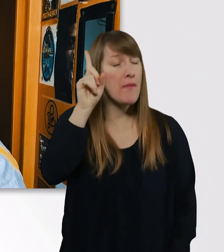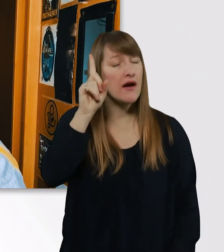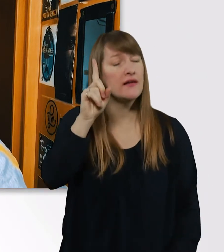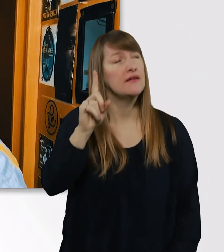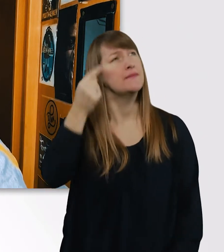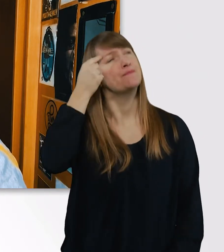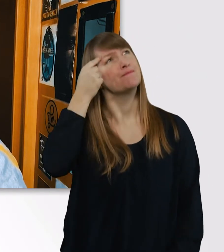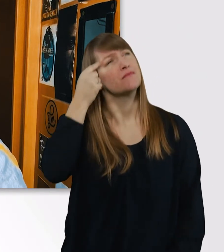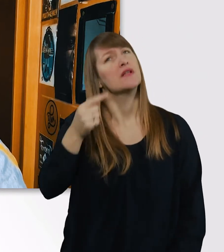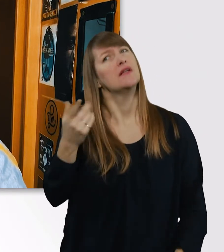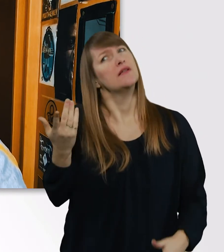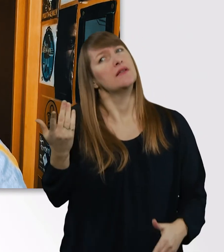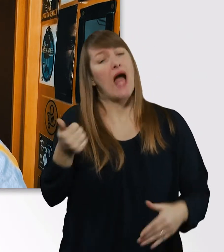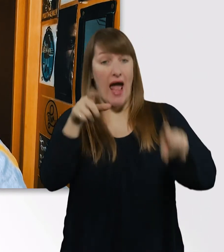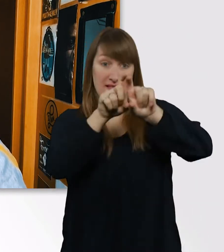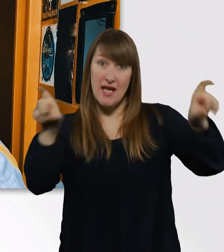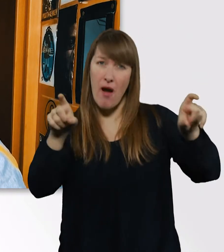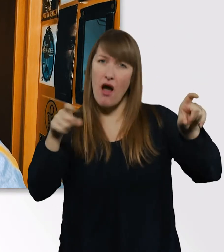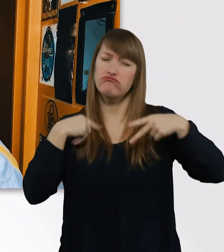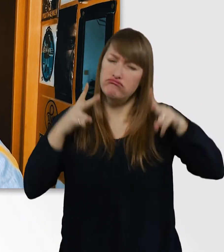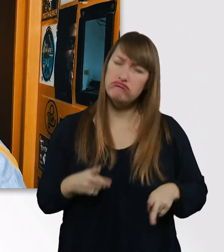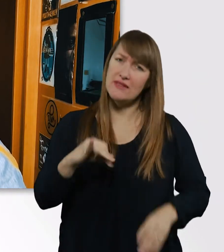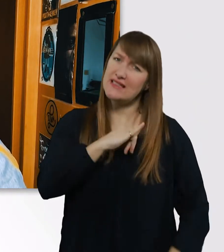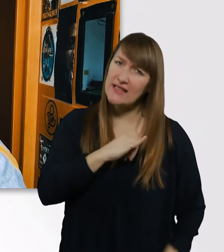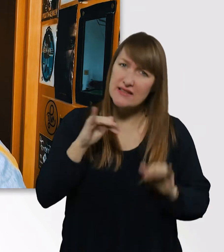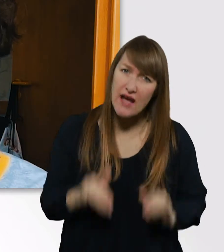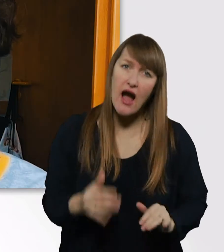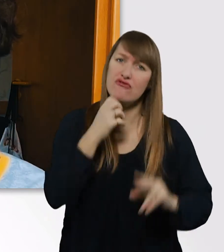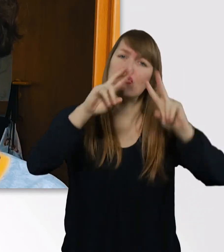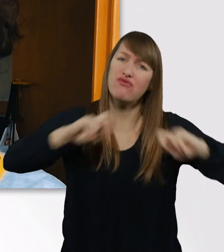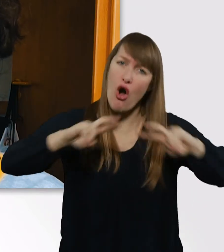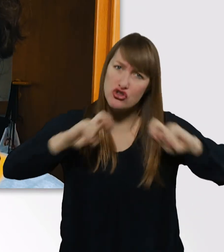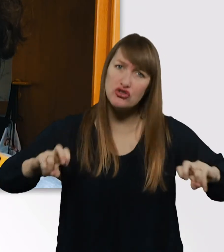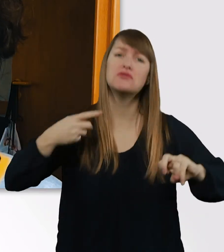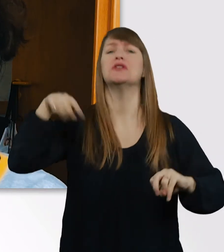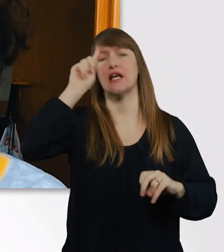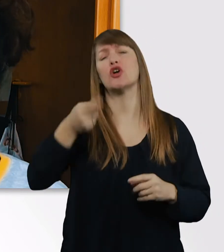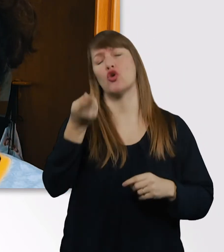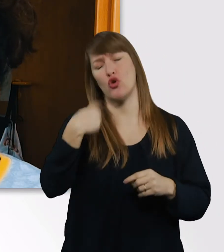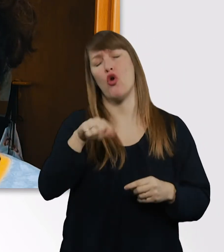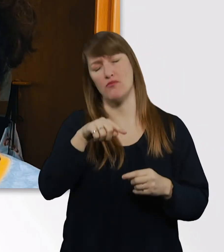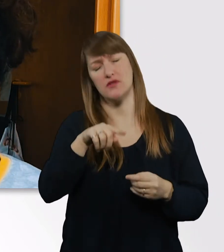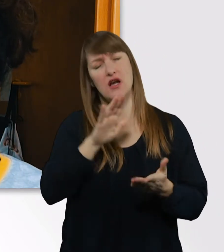was mich wirklich interessiert und wo ich forschen möchte, wird das nicht so ein großes Problem sein.